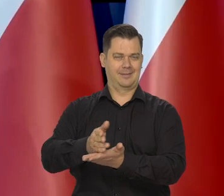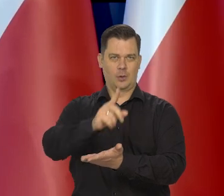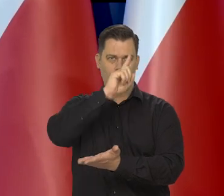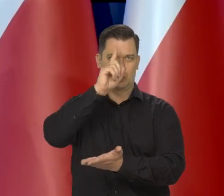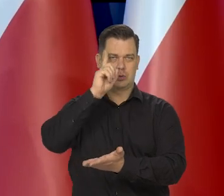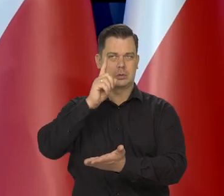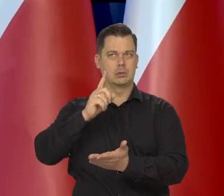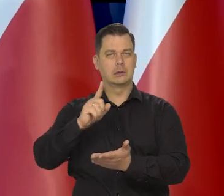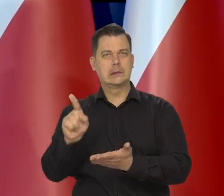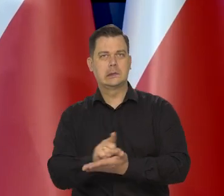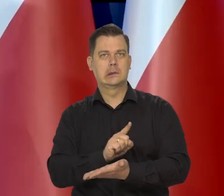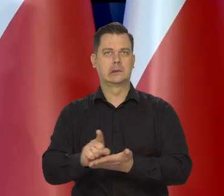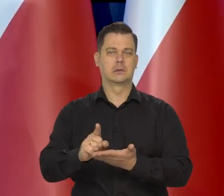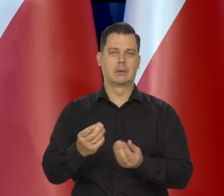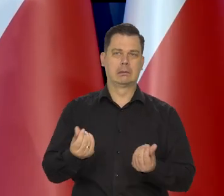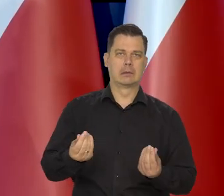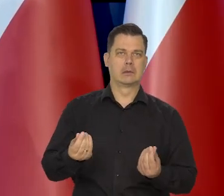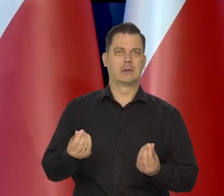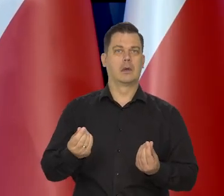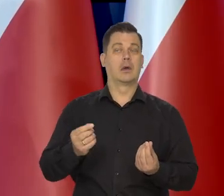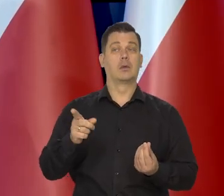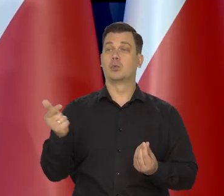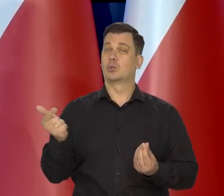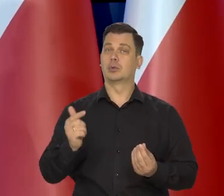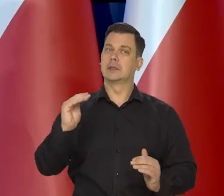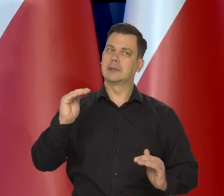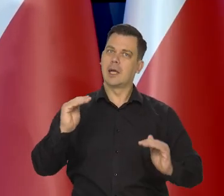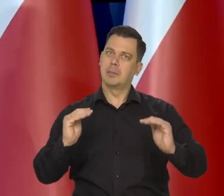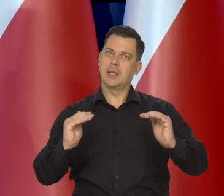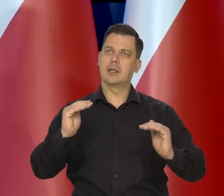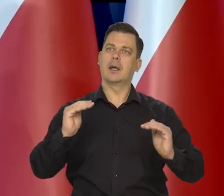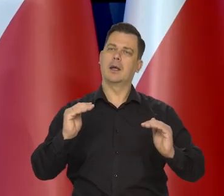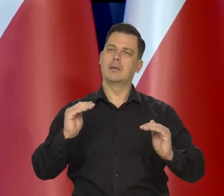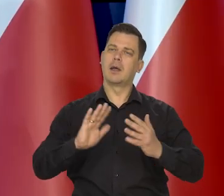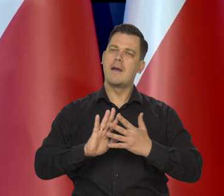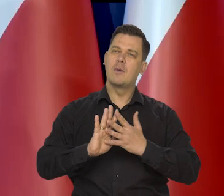Ten proces musi być stabilny. I ewolucyjny.